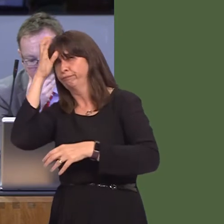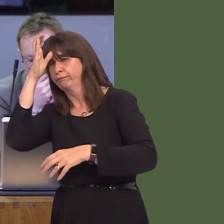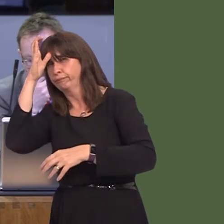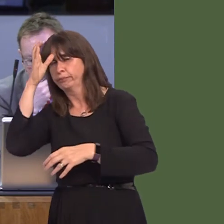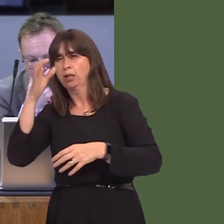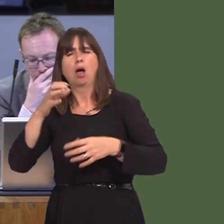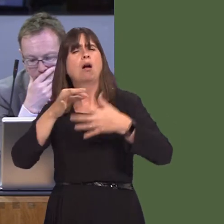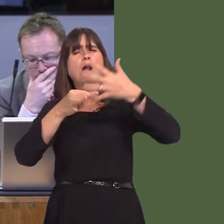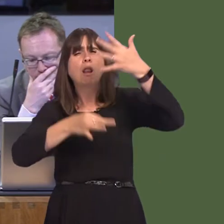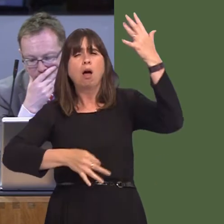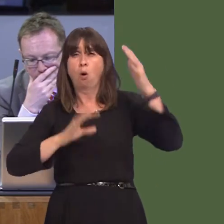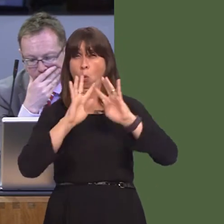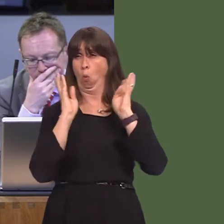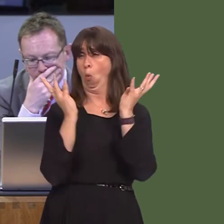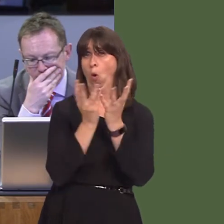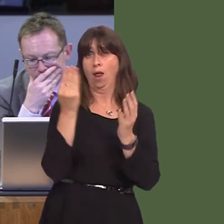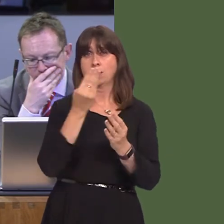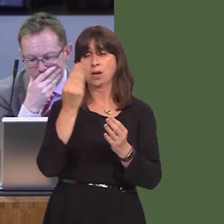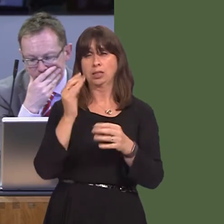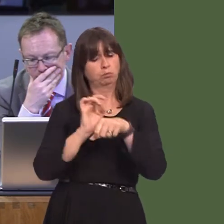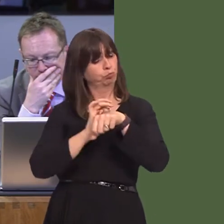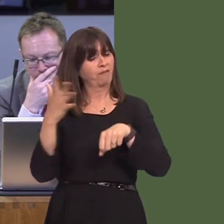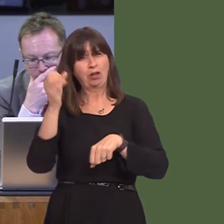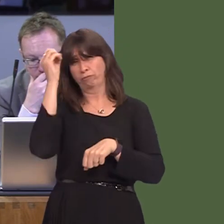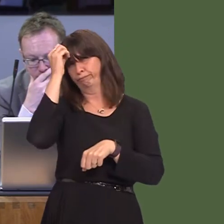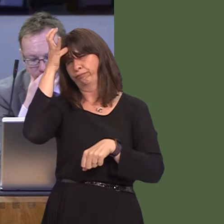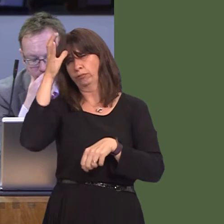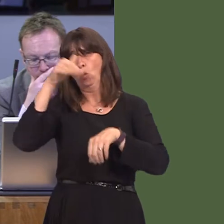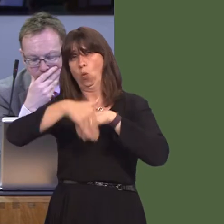team leaderó. I won't read out all 19. Where I do have a real concern is that I believe